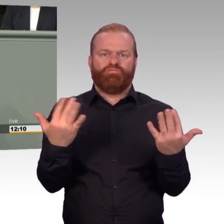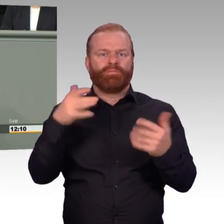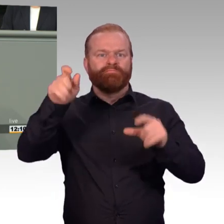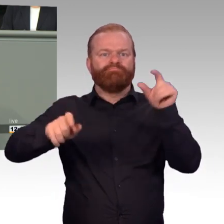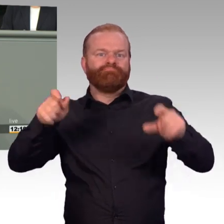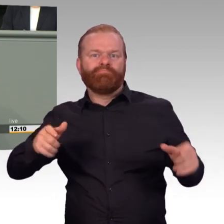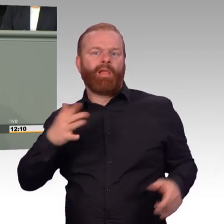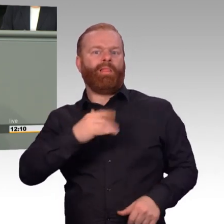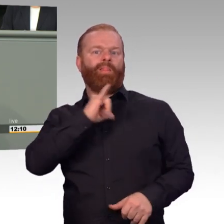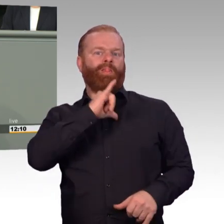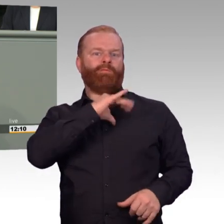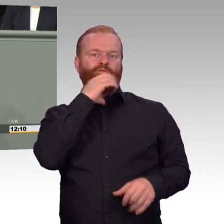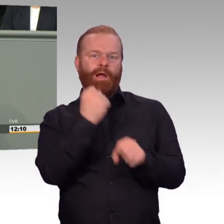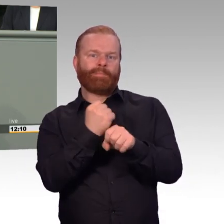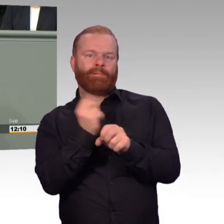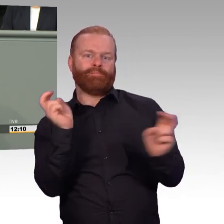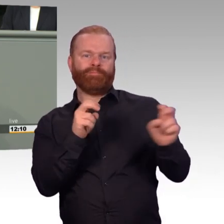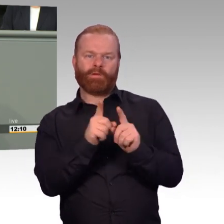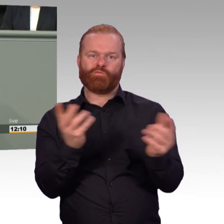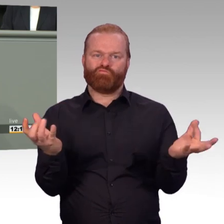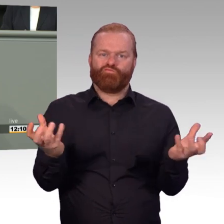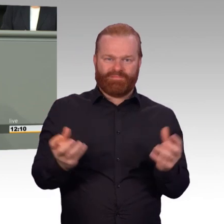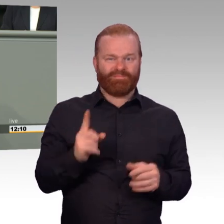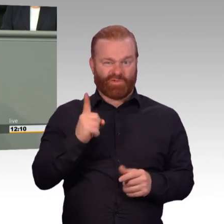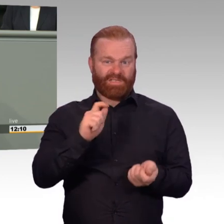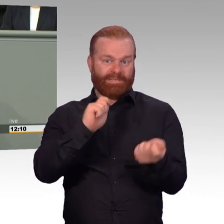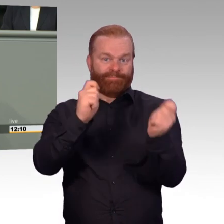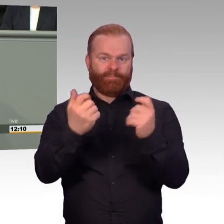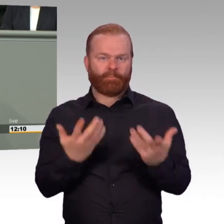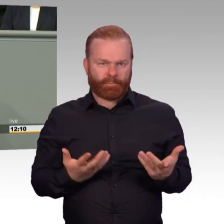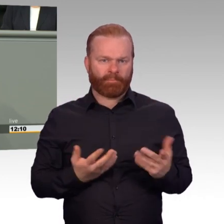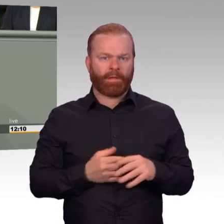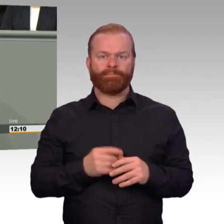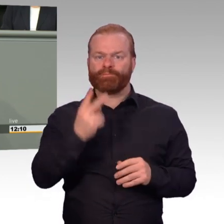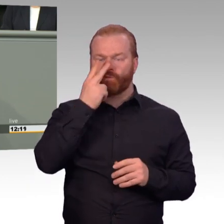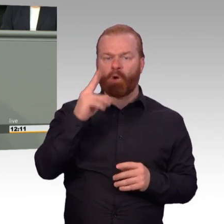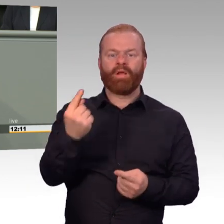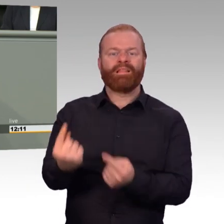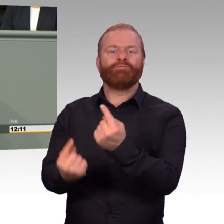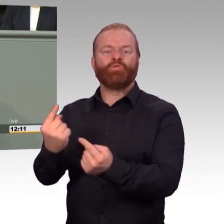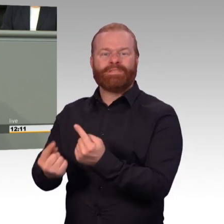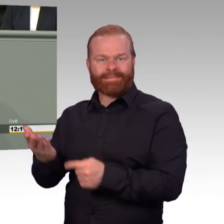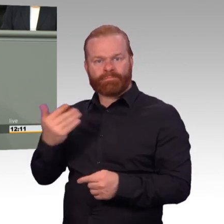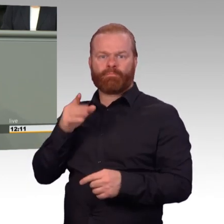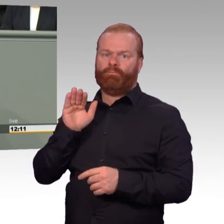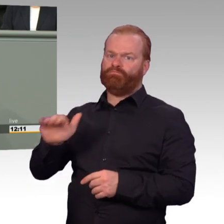des 50-jährigen Stabsfeldwebels im Kreis seiner zivilen Freunde und Verwandten. Attraktivität ist ein ganzheitliches Konzept.